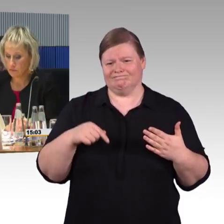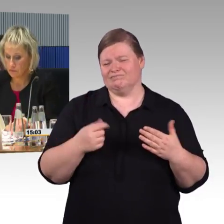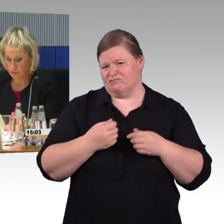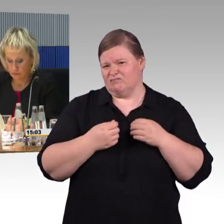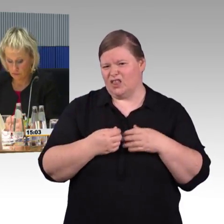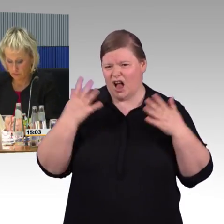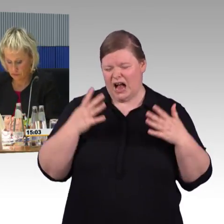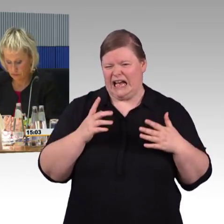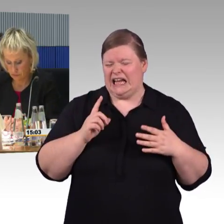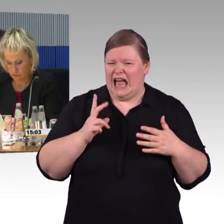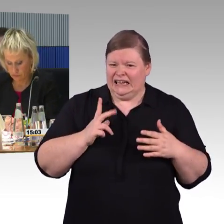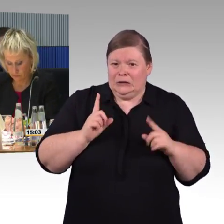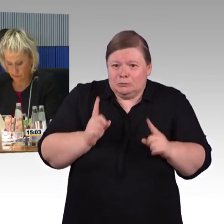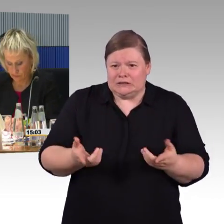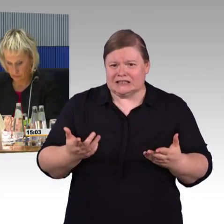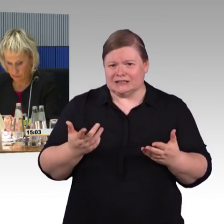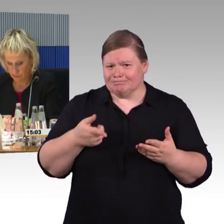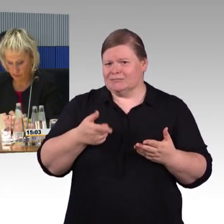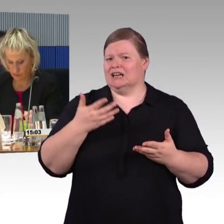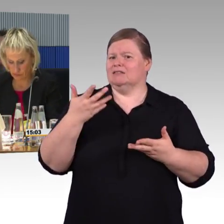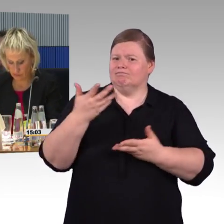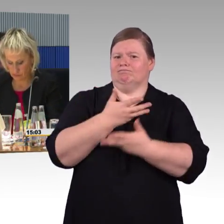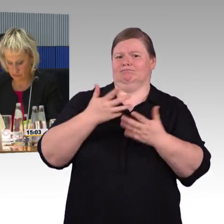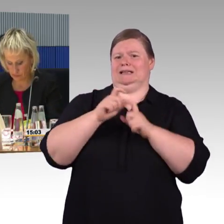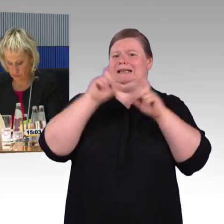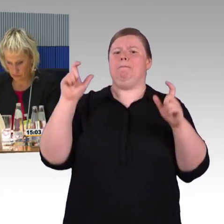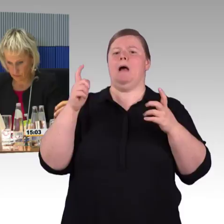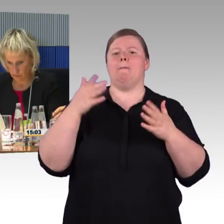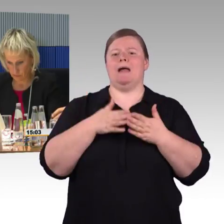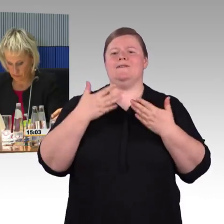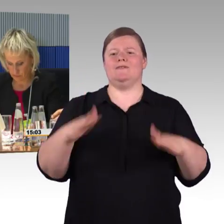den ganzen Reiseweg nicht aus dem Blick zu verlieren.